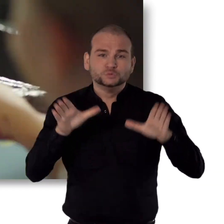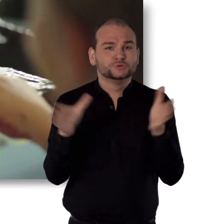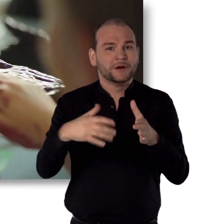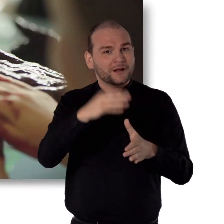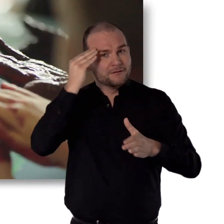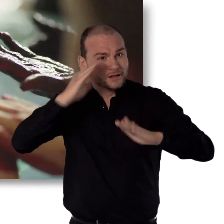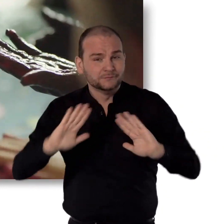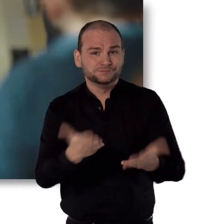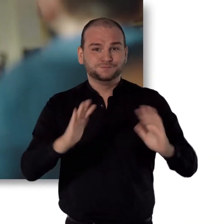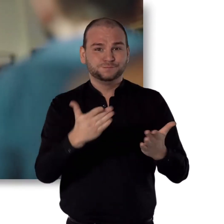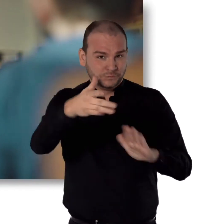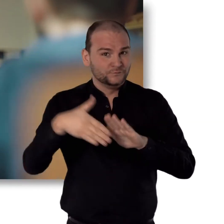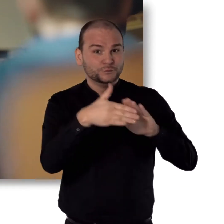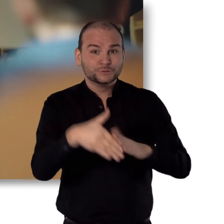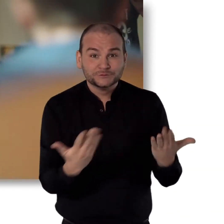Gemeinsames Lernen ermöglichen.